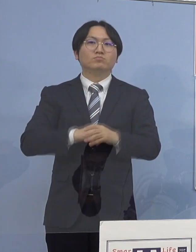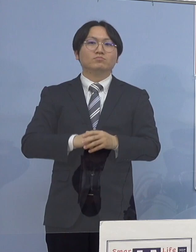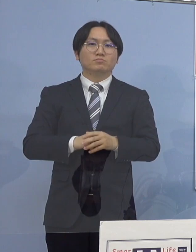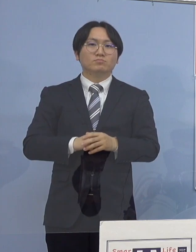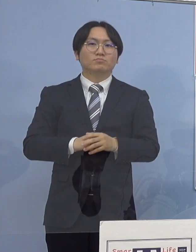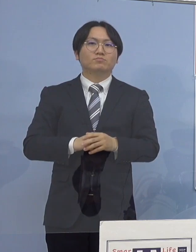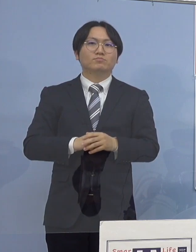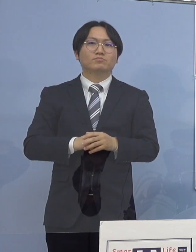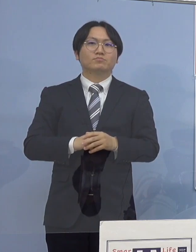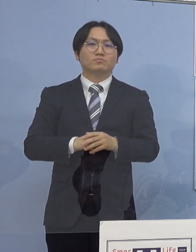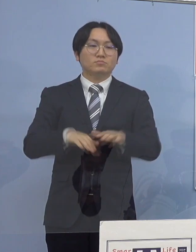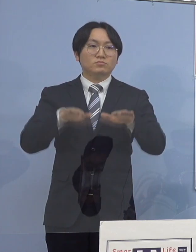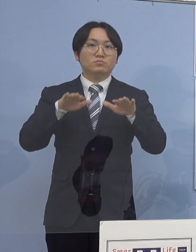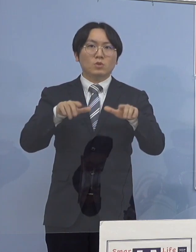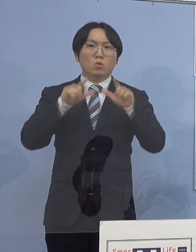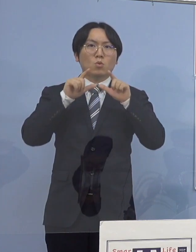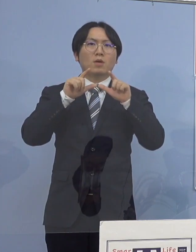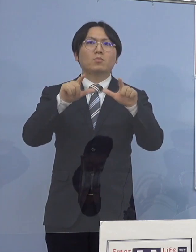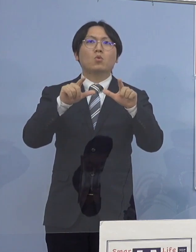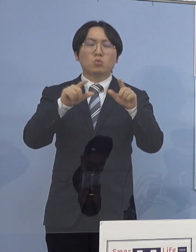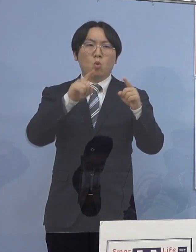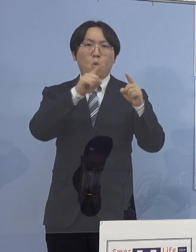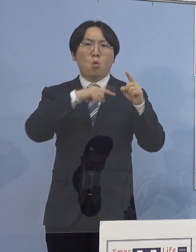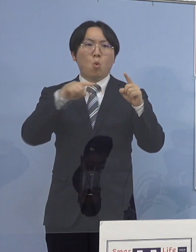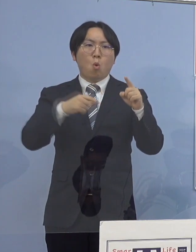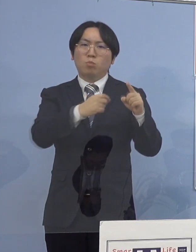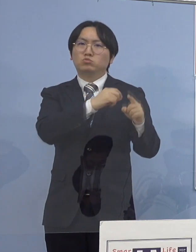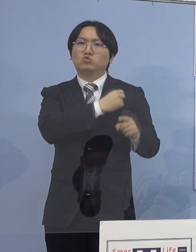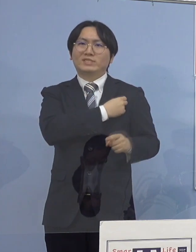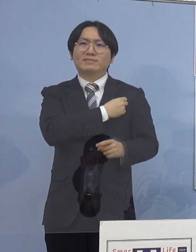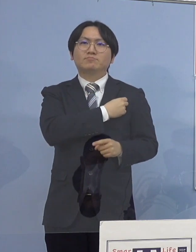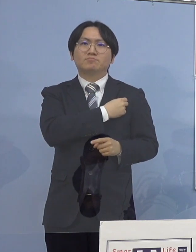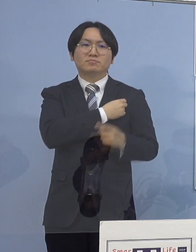本日発表の公務員のうち1名につきましては